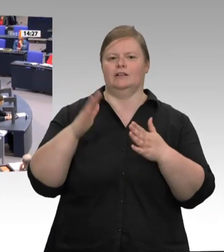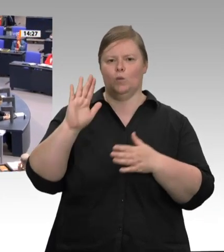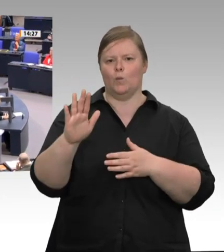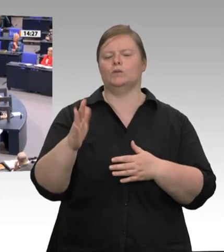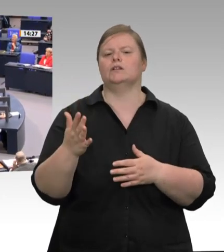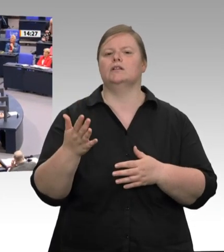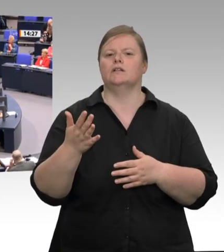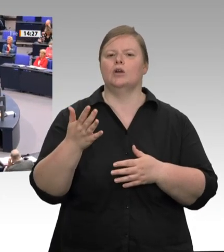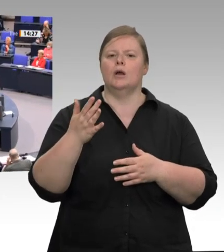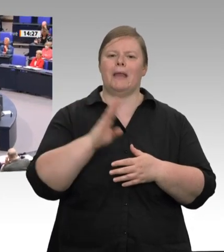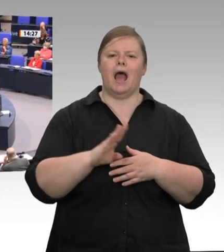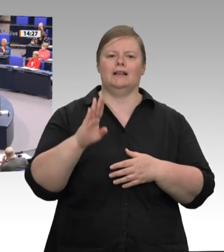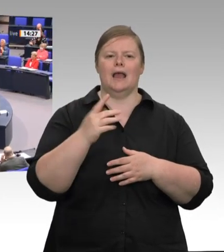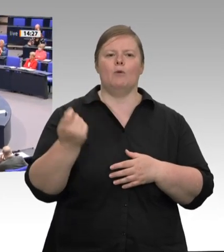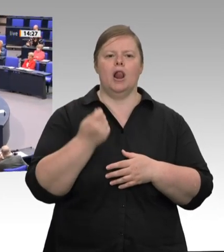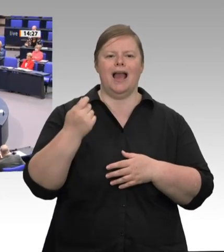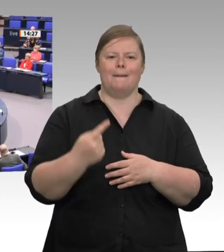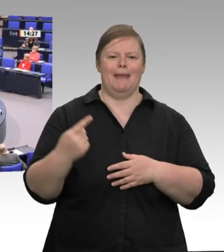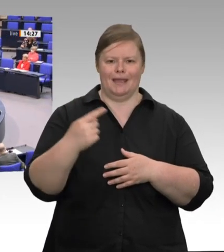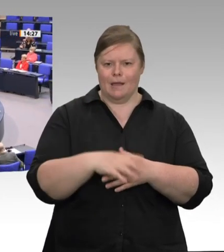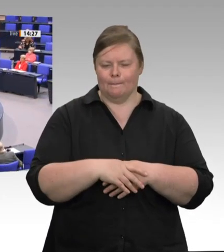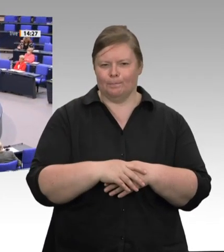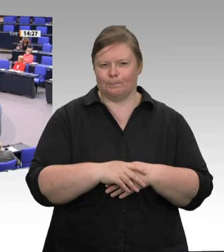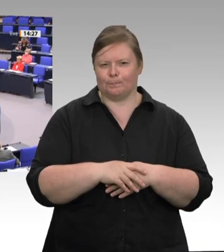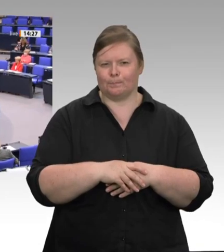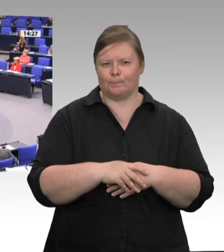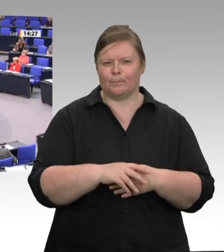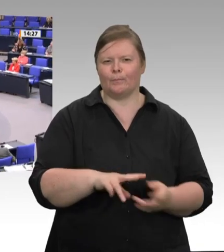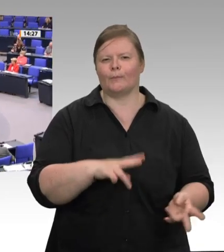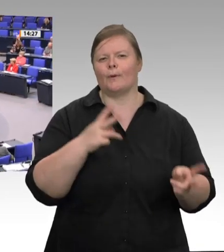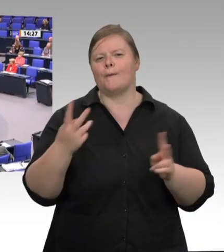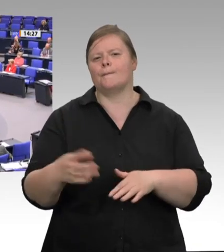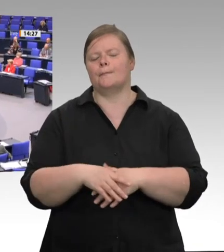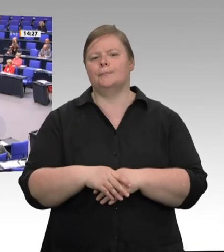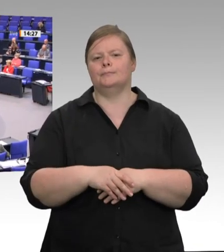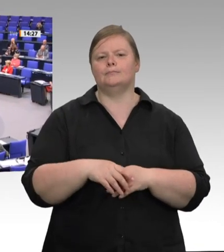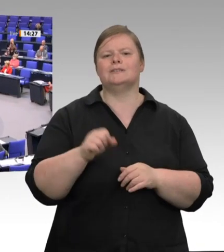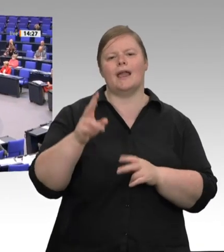Fleisch hat wie alle wertvollen Produkte seinen Preis. Wenn wir diesen Preis an der